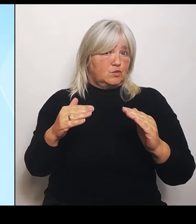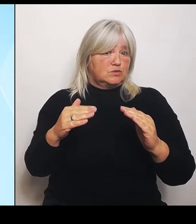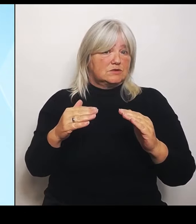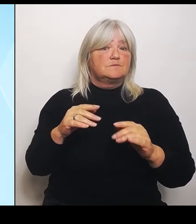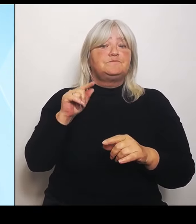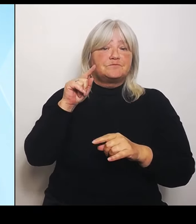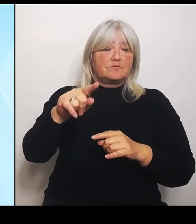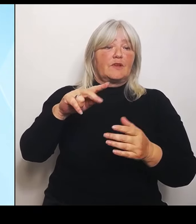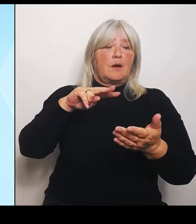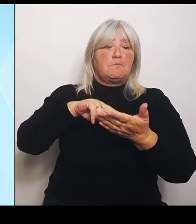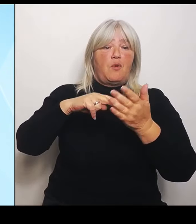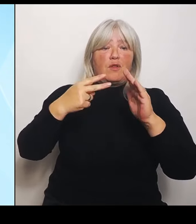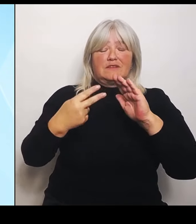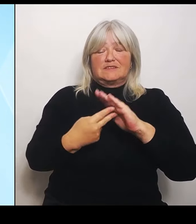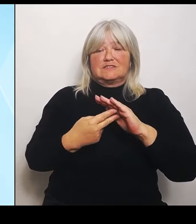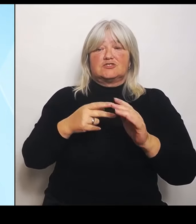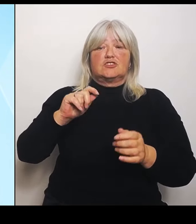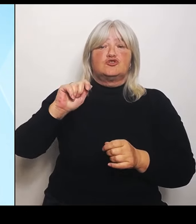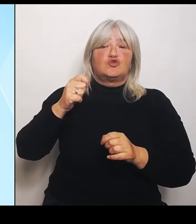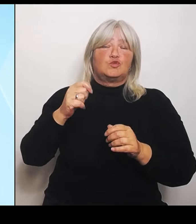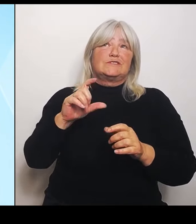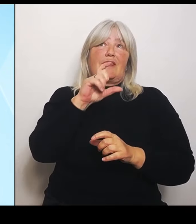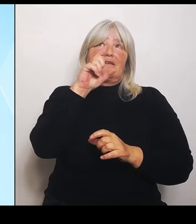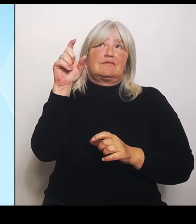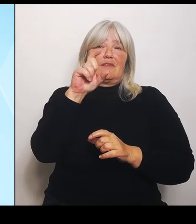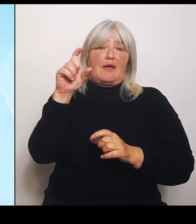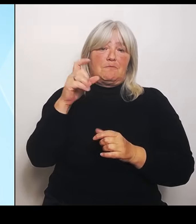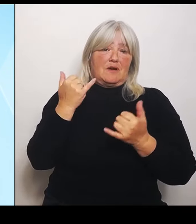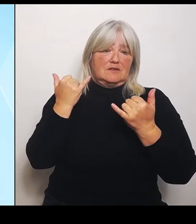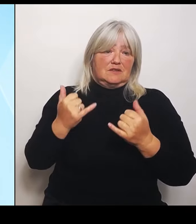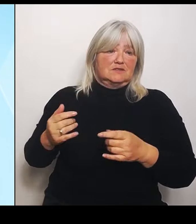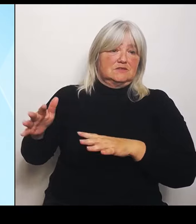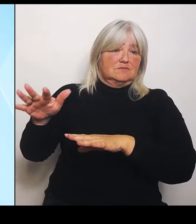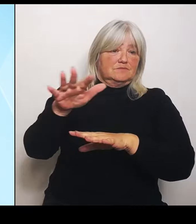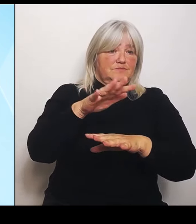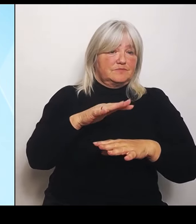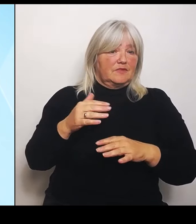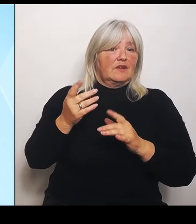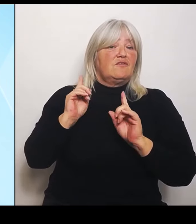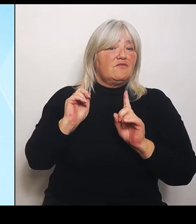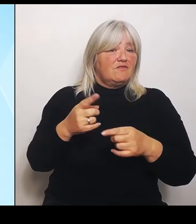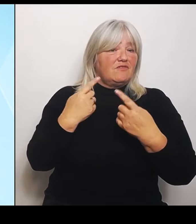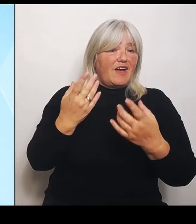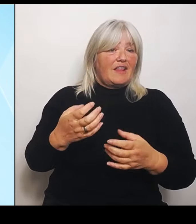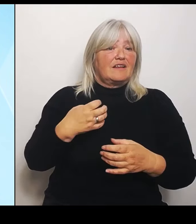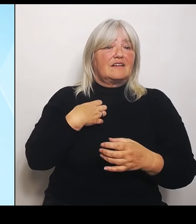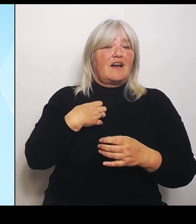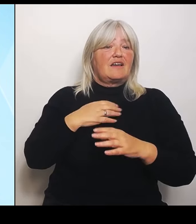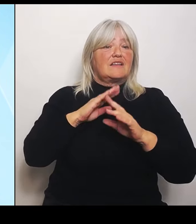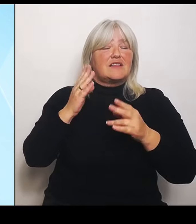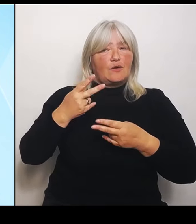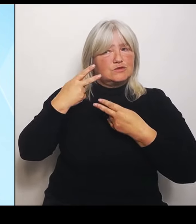unserer Zeit ist, weil die Krankenhausversorgung die Kernerwartung der Bürger an den Staat ist und